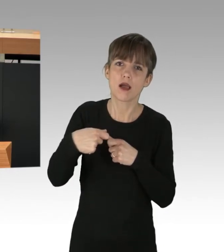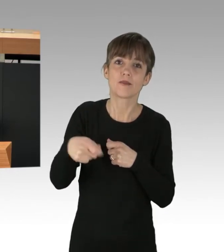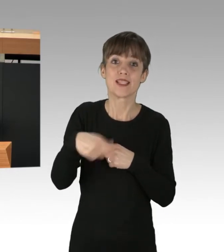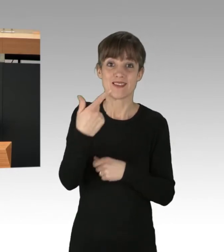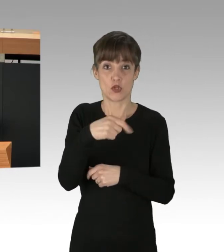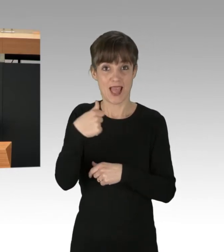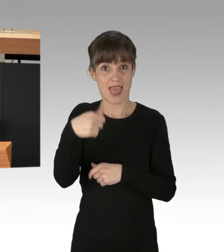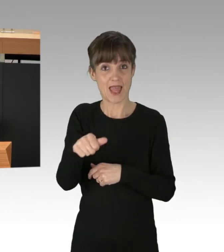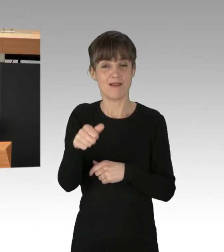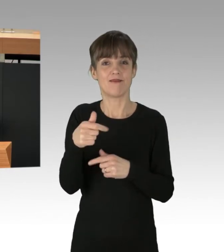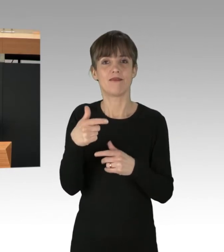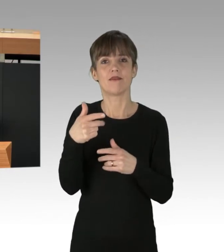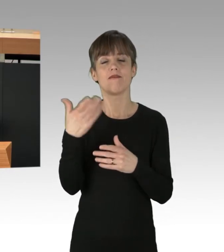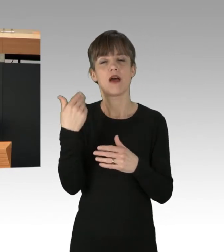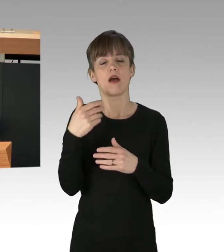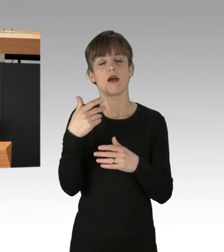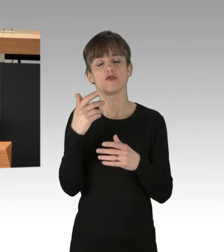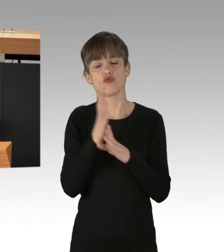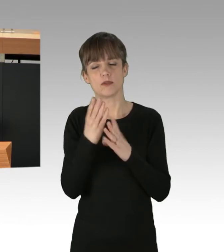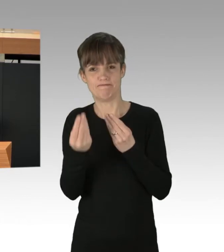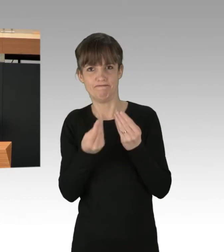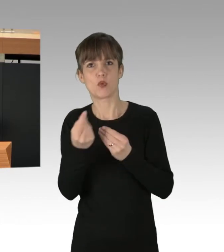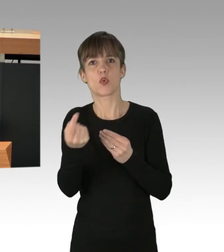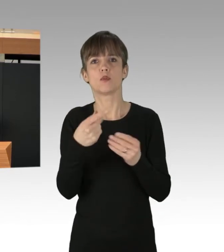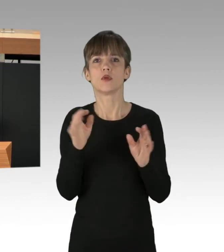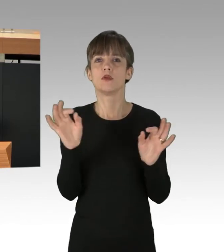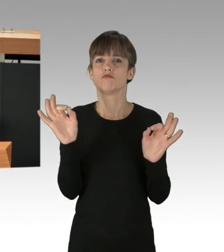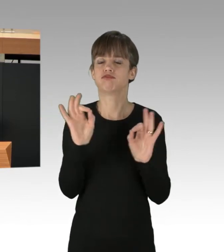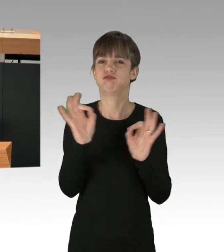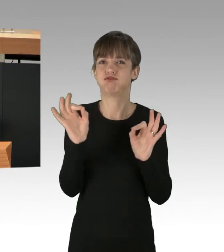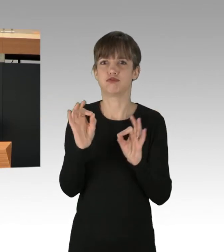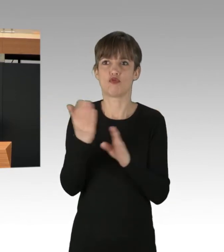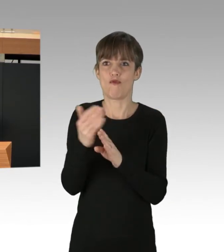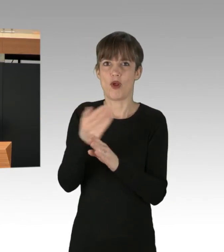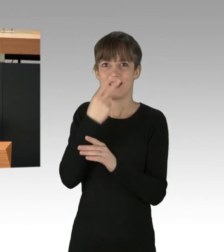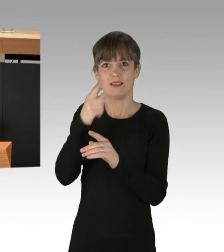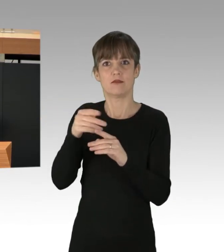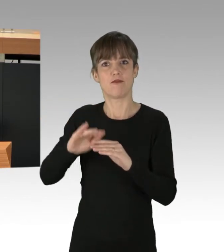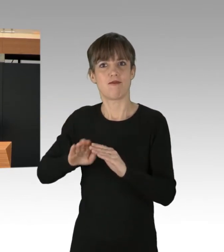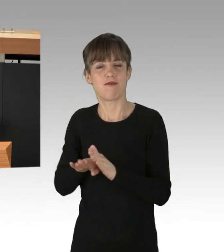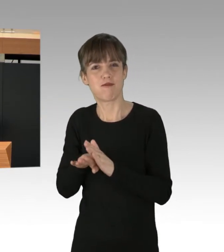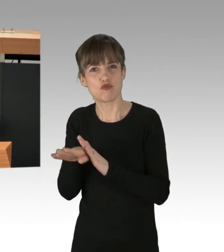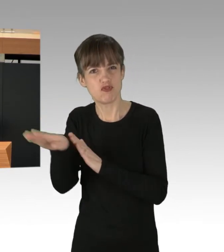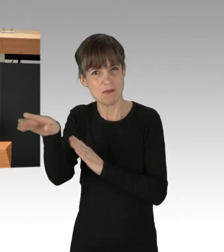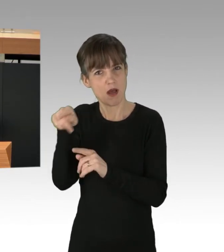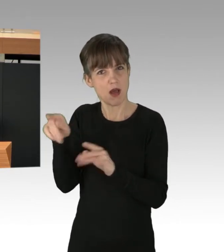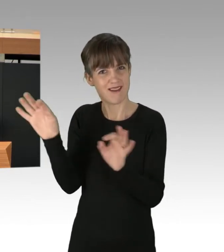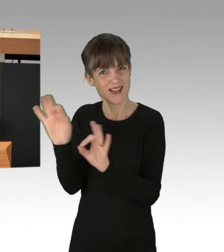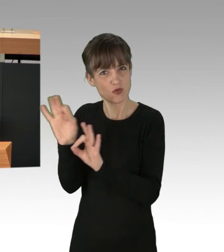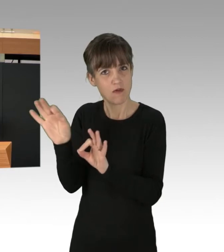im Nachgang der vorhersehbaren Katastrophe in Fukushima, war die Protestbewegung schließlich auf Hunderttausende angewachsen